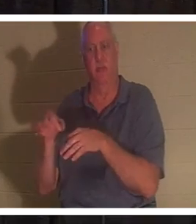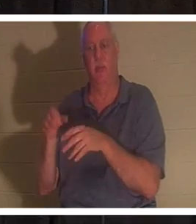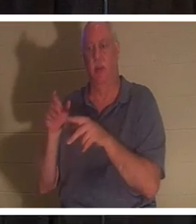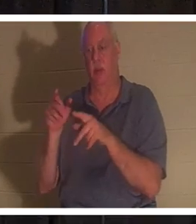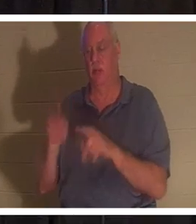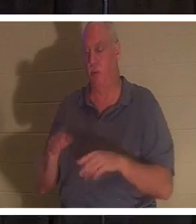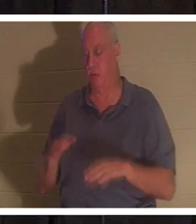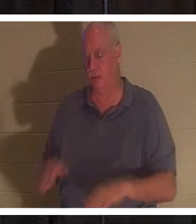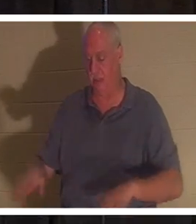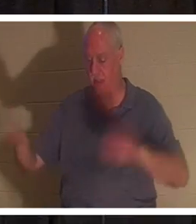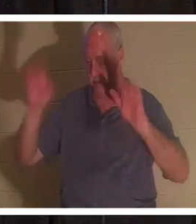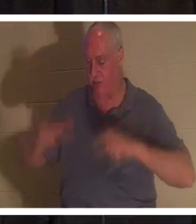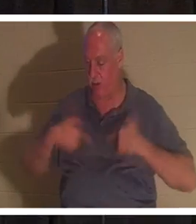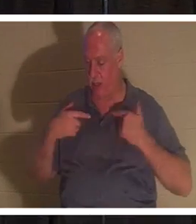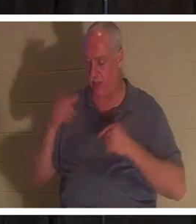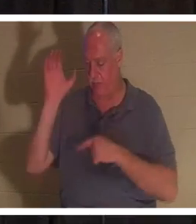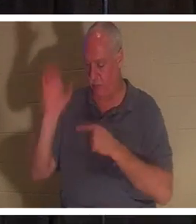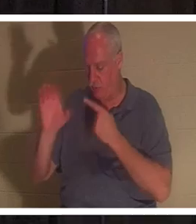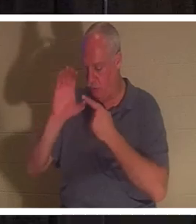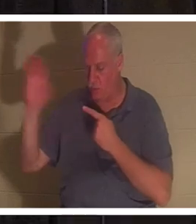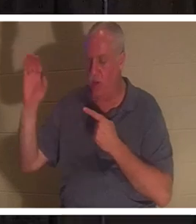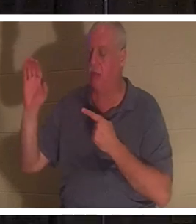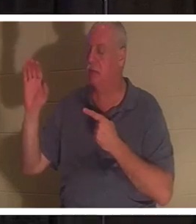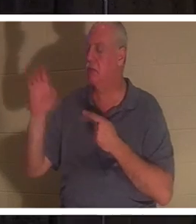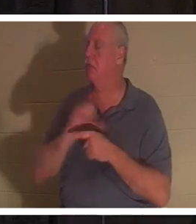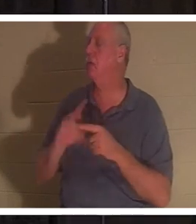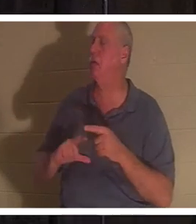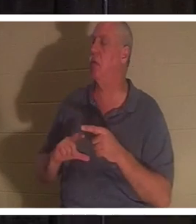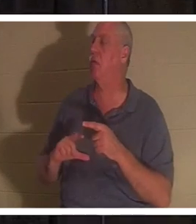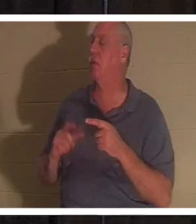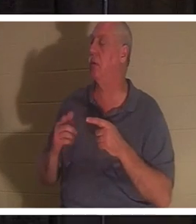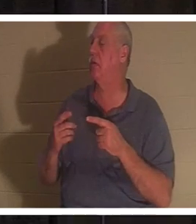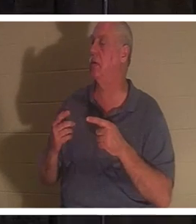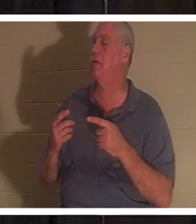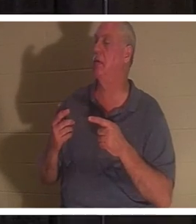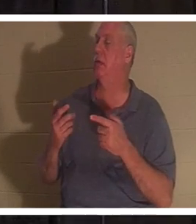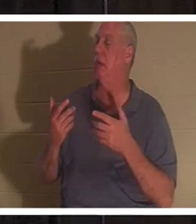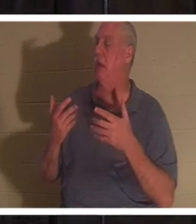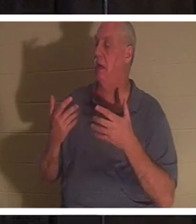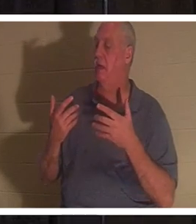"주님, 저는 더 이상 제 길을 가고 싶지 않습니다"라고 말하는 사람입니다. 그 사람이 거듭난다!